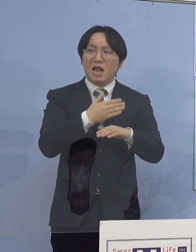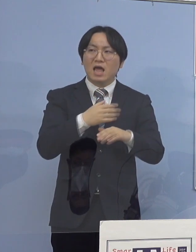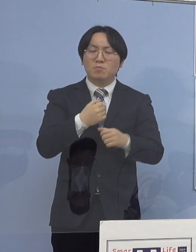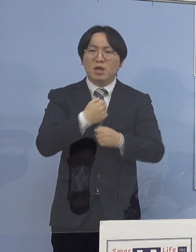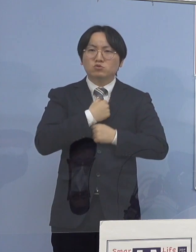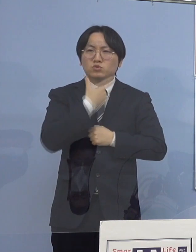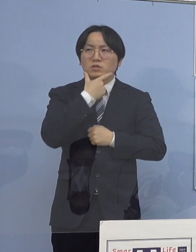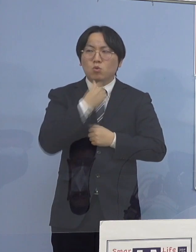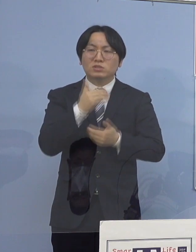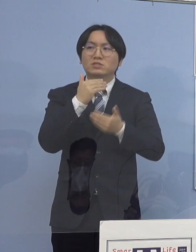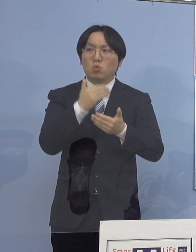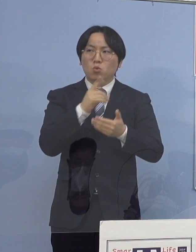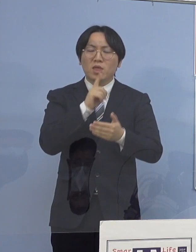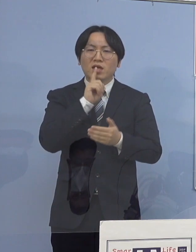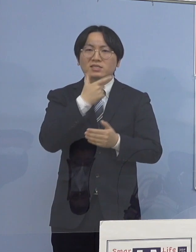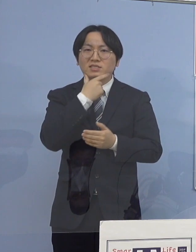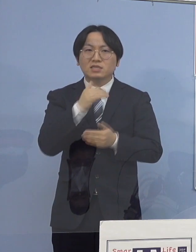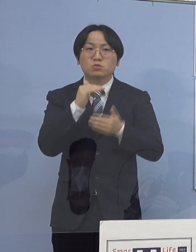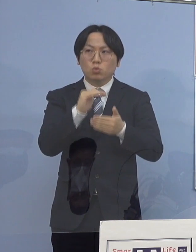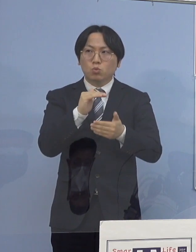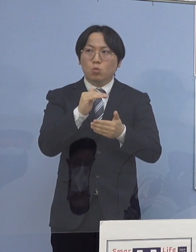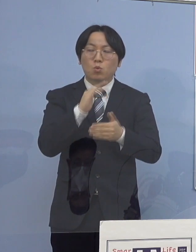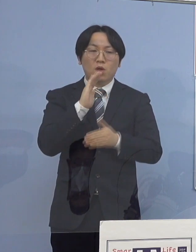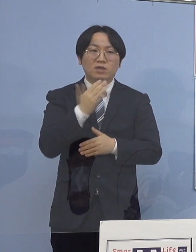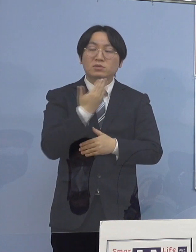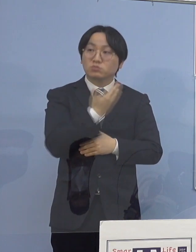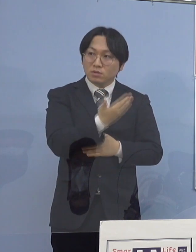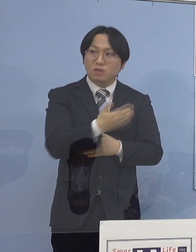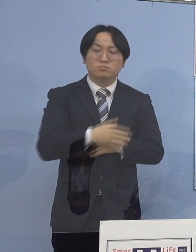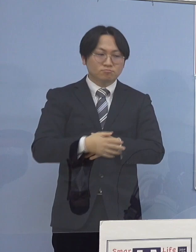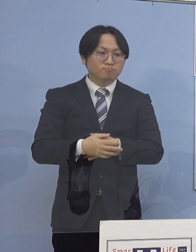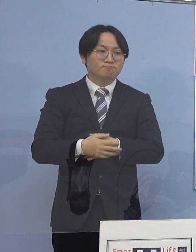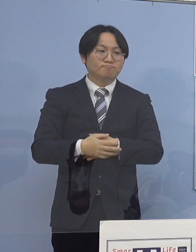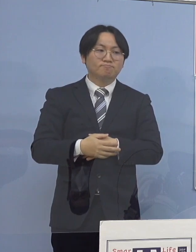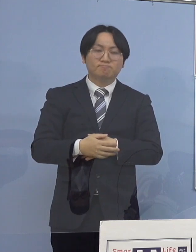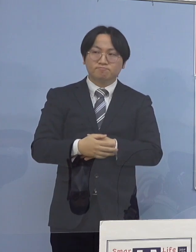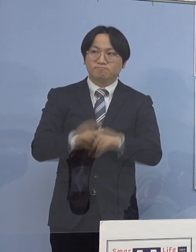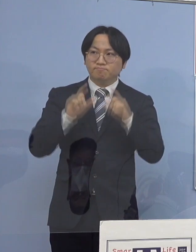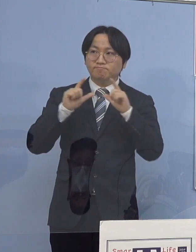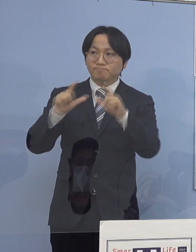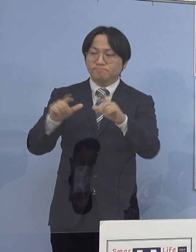そういった メッセージのようなものをいただけると （知事） これまでも申し上げているように